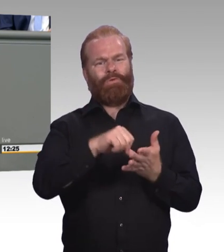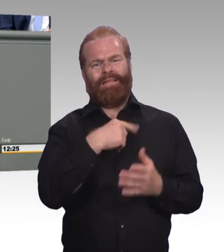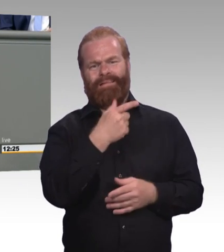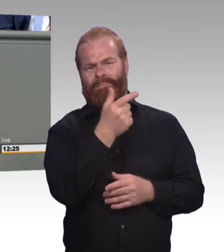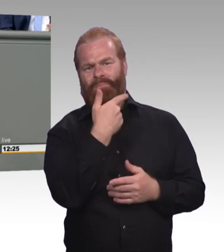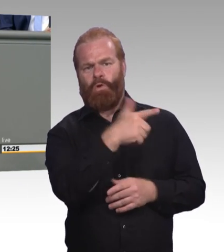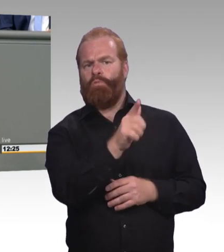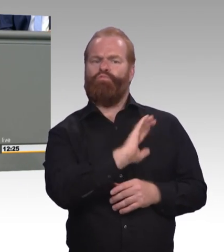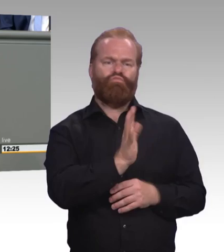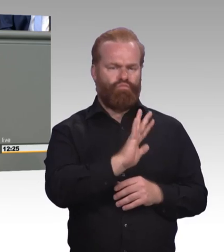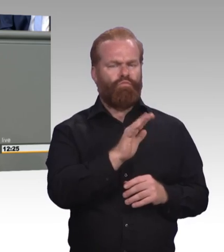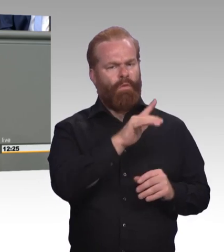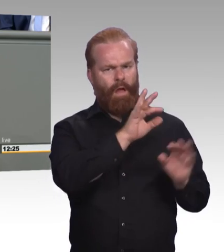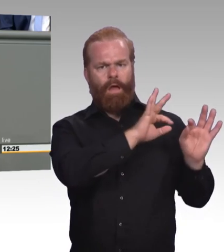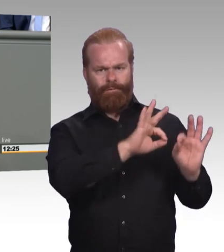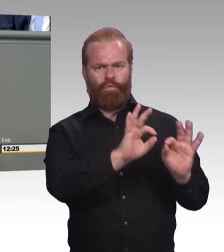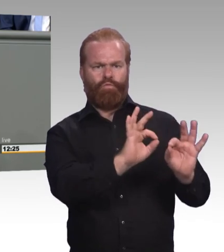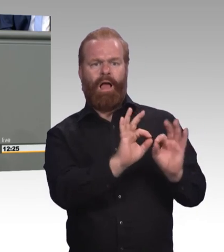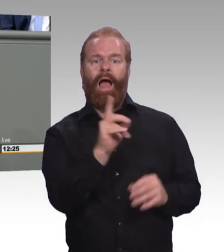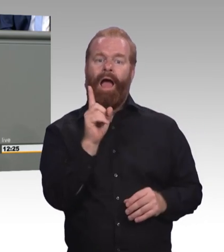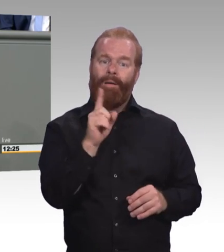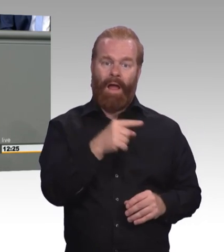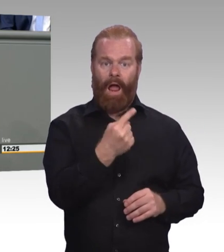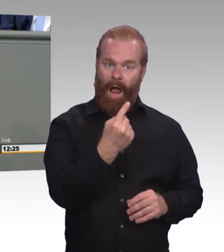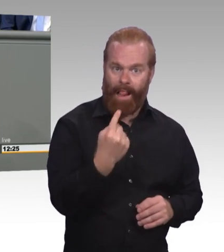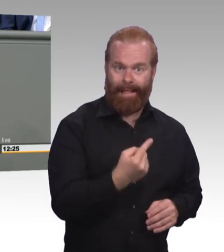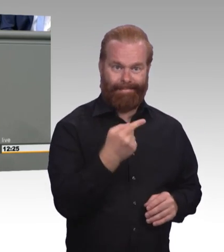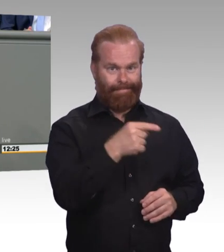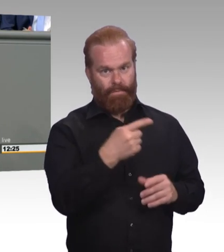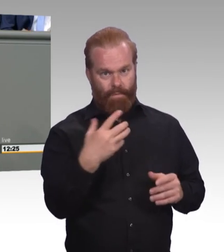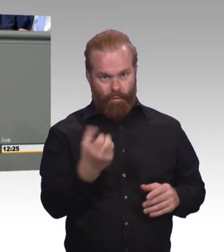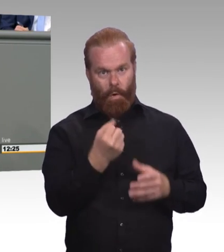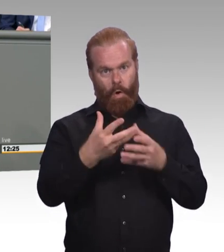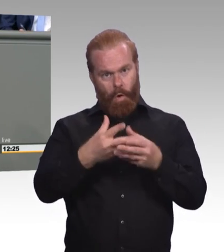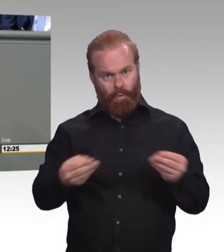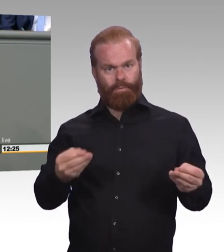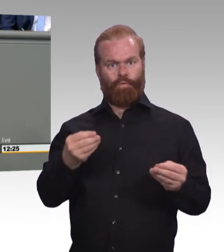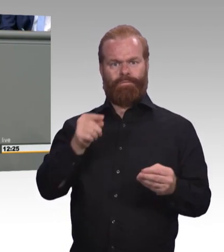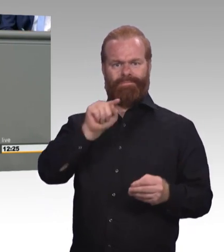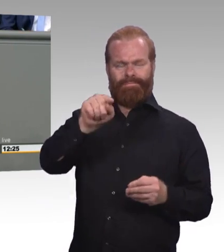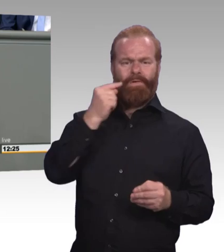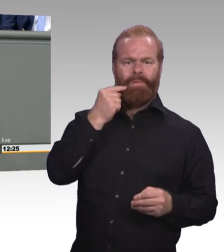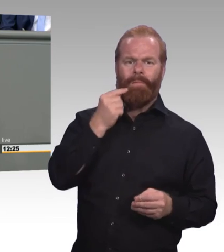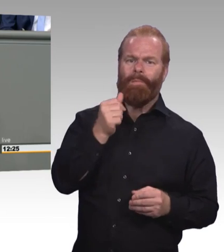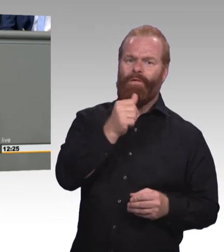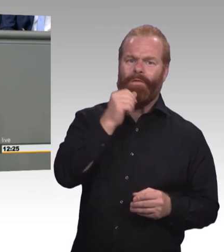Für einen nachhaltigen Erfolg von unserem betrieblichen Ausbildungssystem sind viele andere Faktoren sicherlich viel ausschlaggebender.